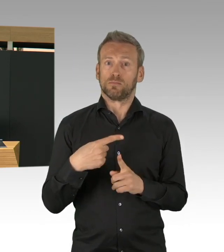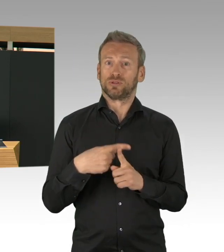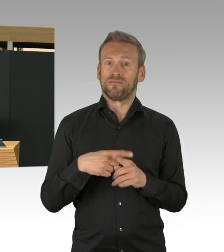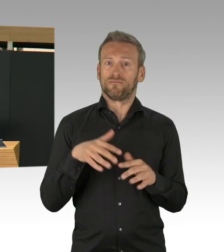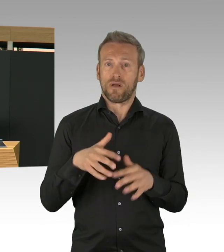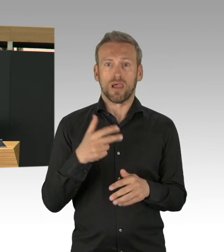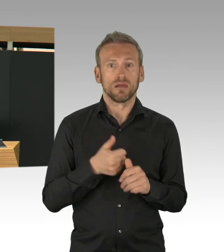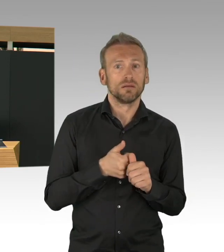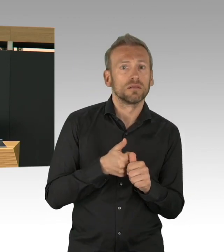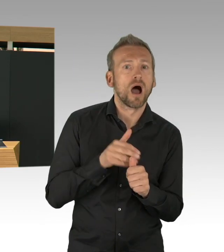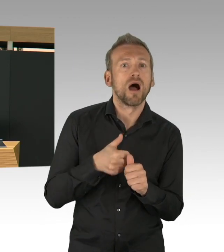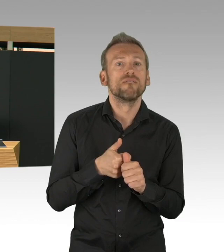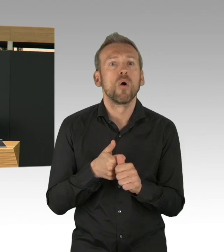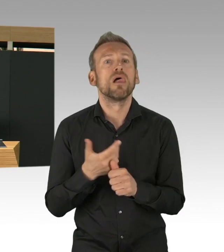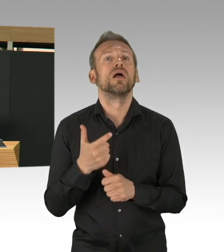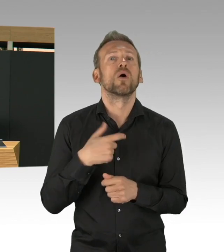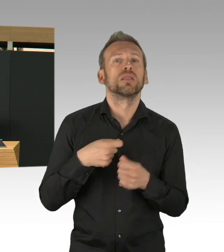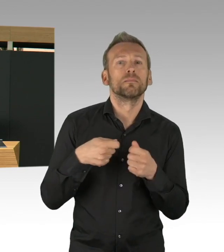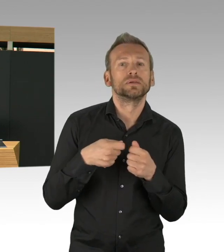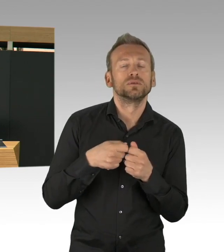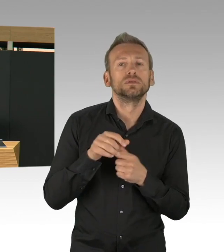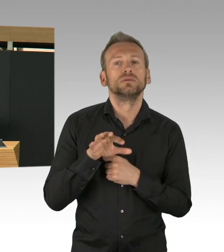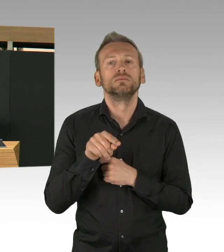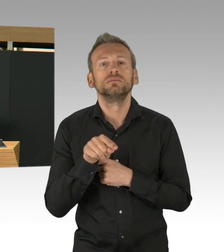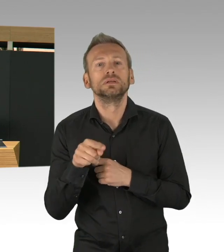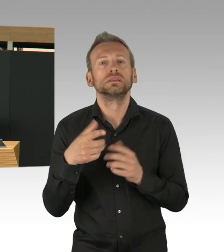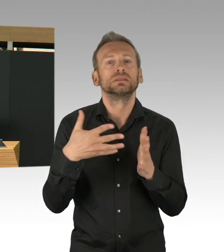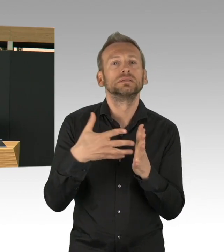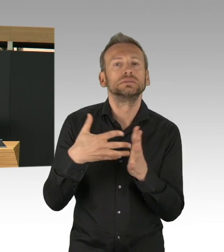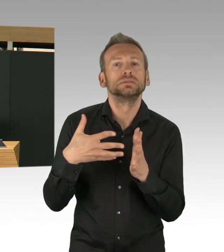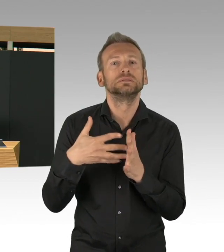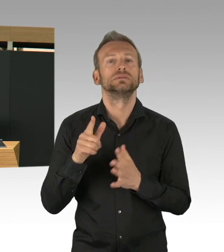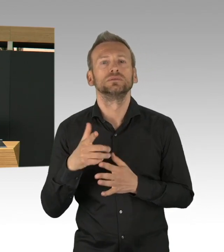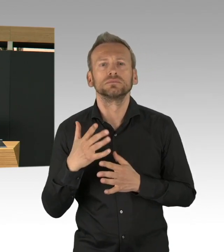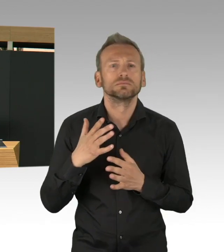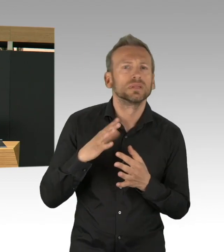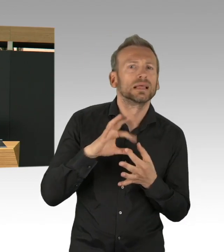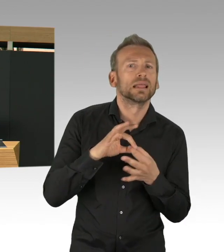ich verfolge, dass unsere Gesundheitsämter sehr digital sind, sehr innovativ sind, sie gehen ganz neue Wege,